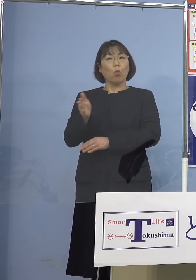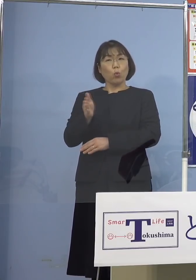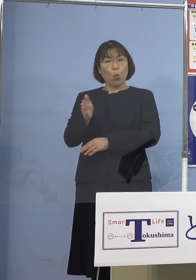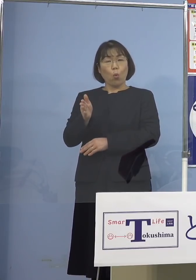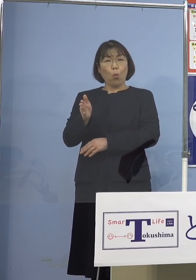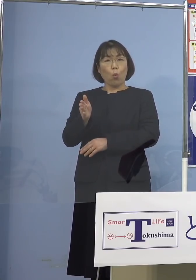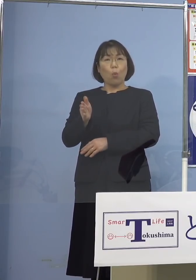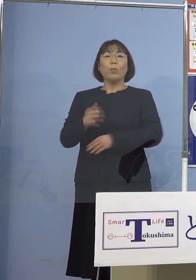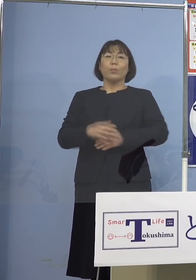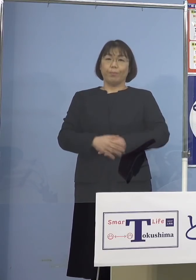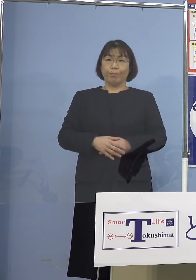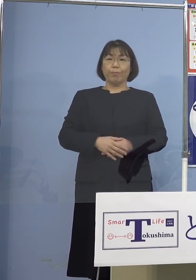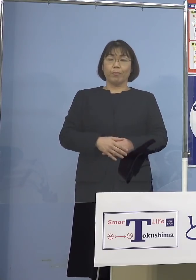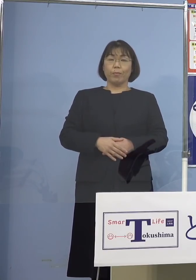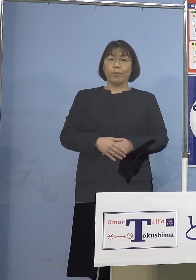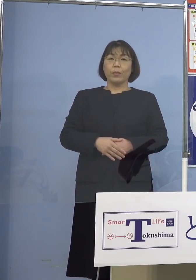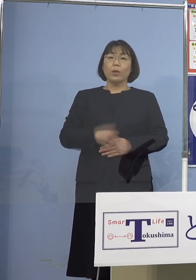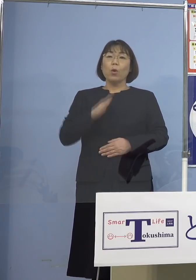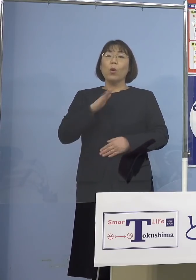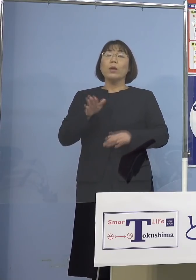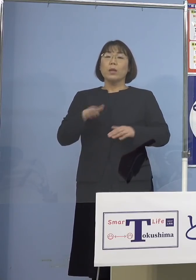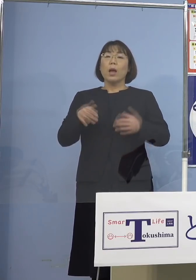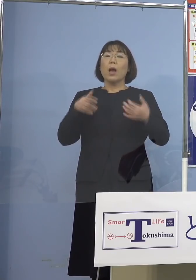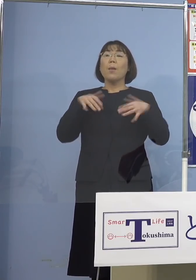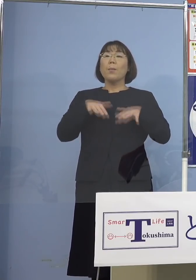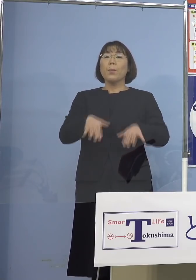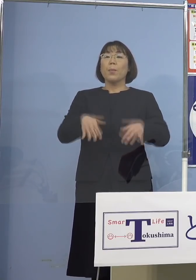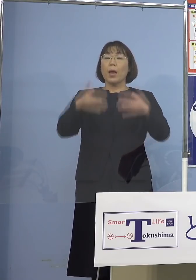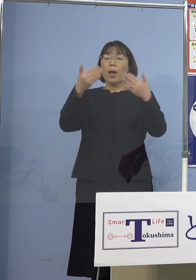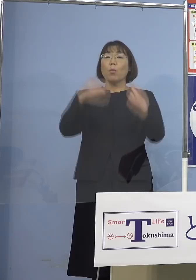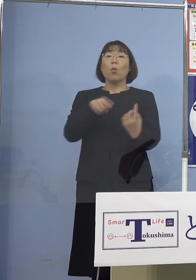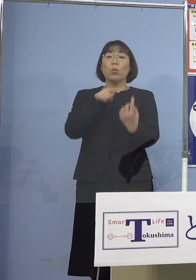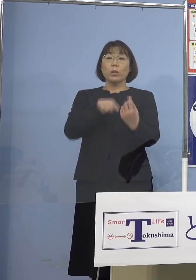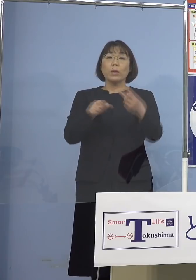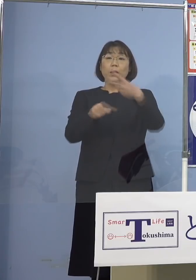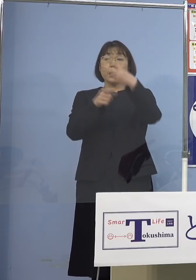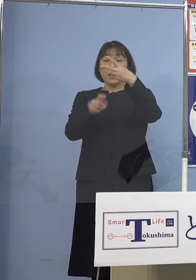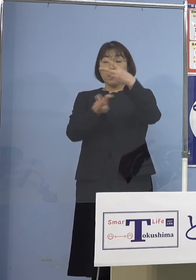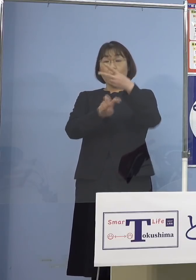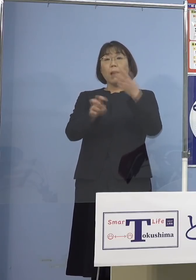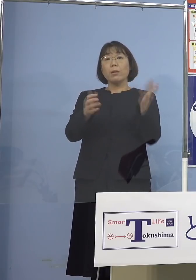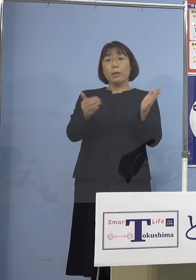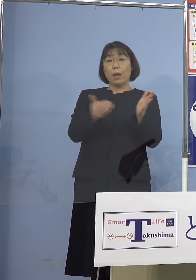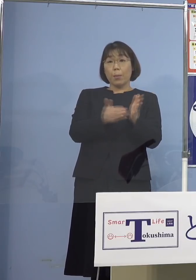今回、実は「まん延防止等重点措置」 2月20日までのところを